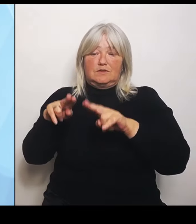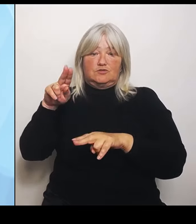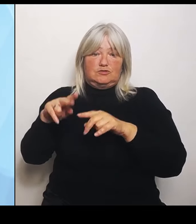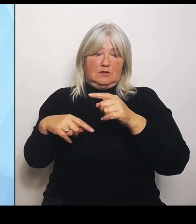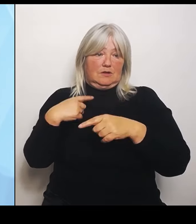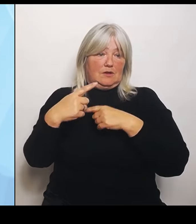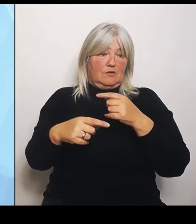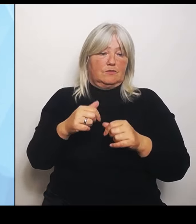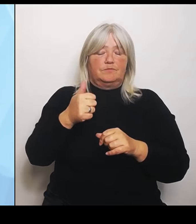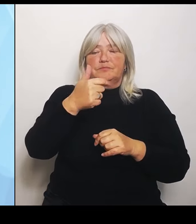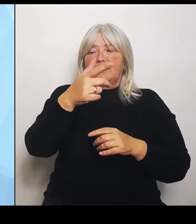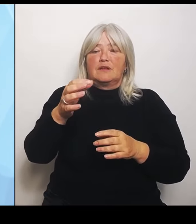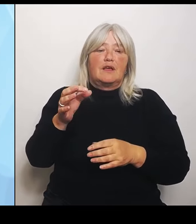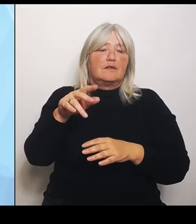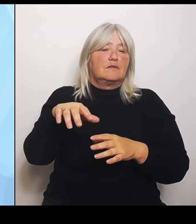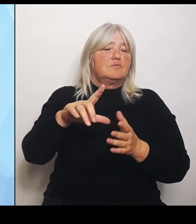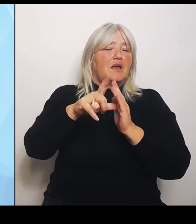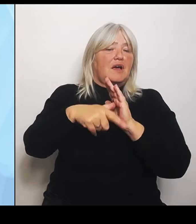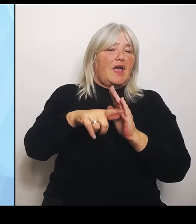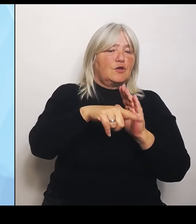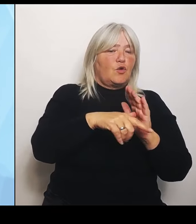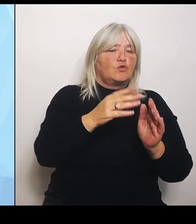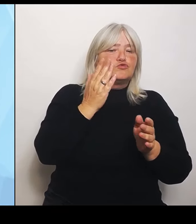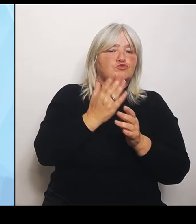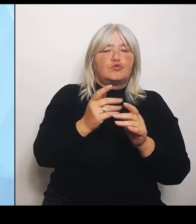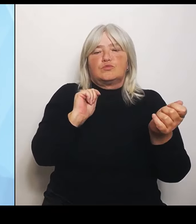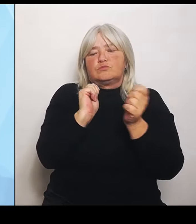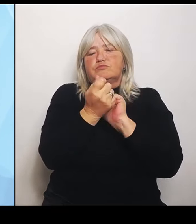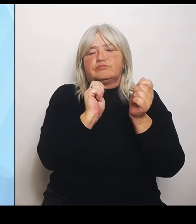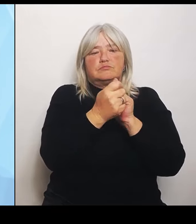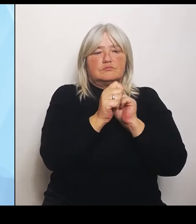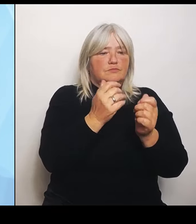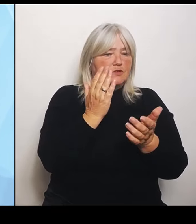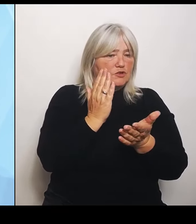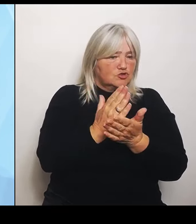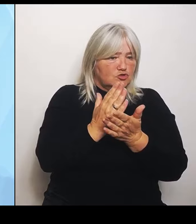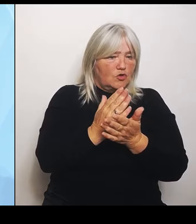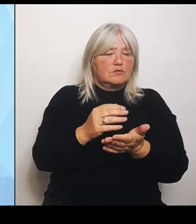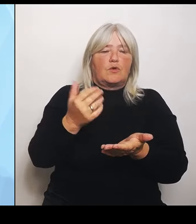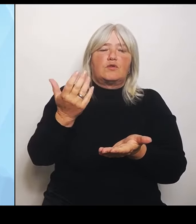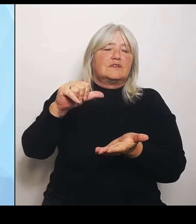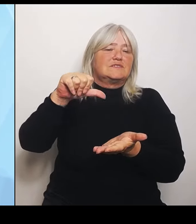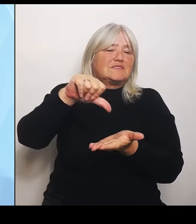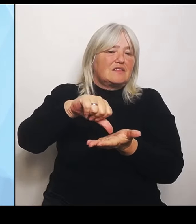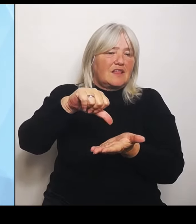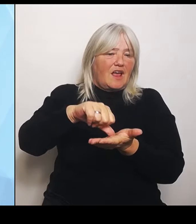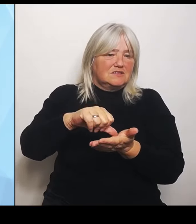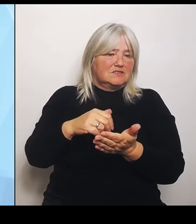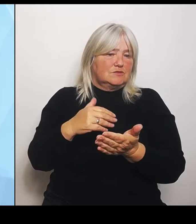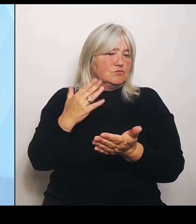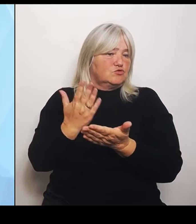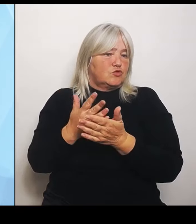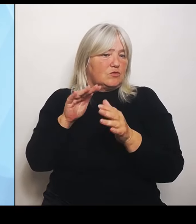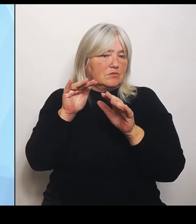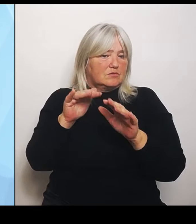ergeben oder Zentralisierungen ergeben. Die sind teilweise schon weiter oder schon gut aufgestellt. Da muss vielleicht nur noch ein wenig nachjustiert werden.